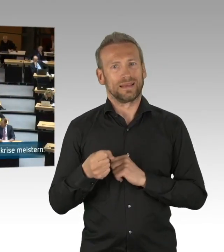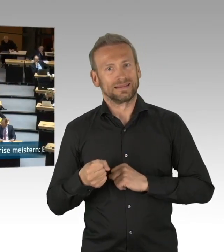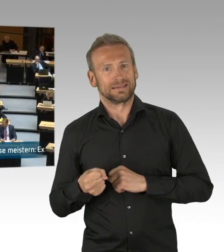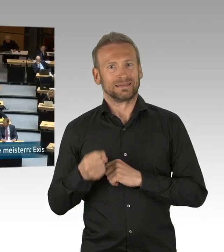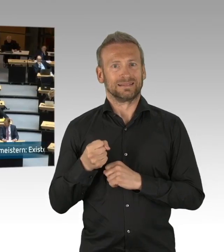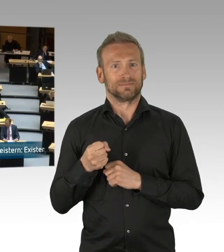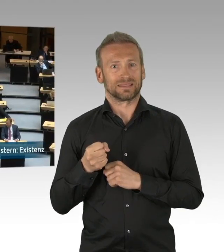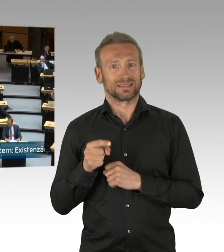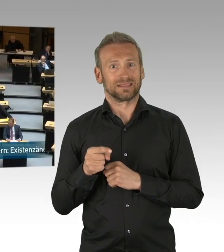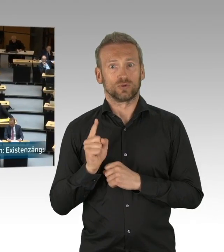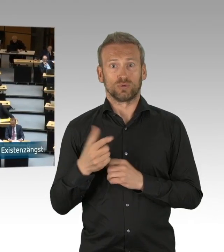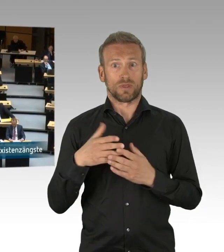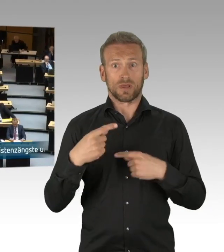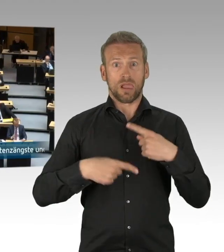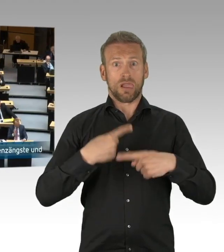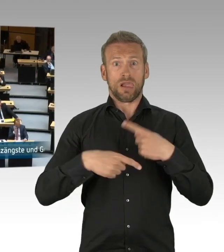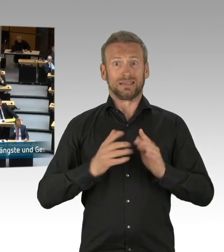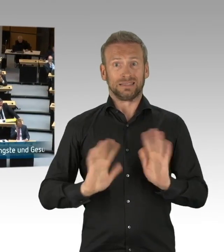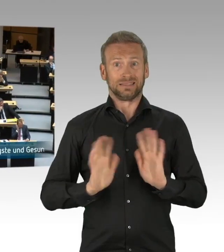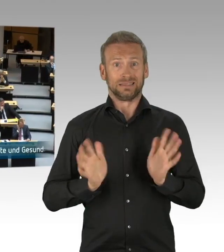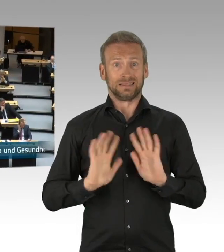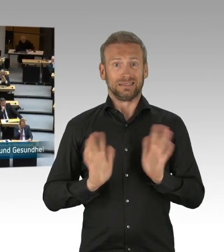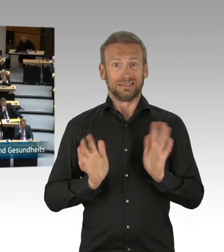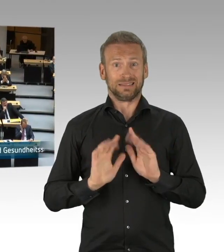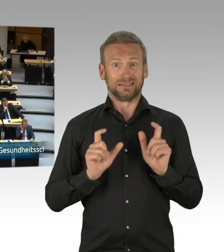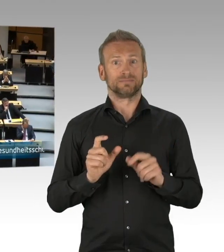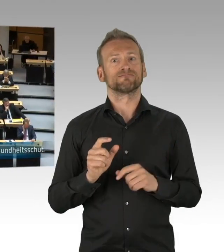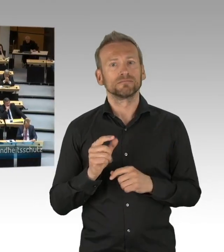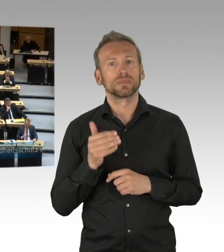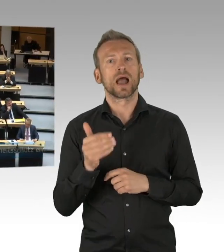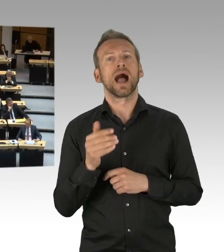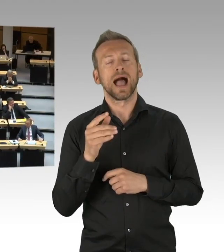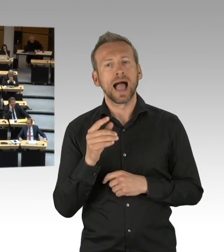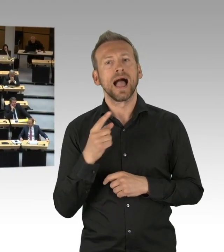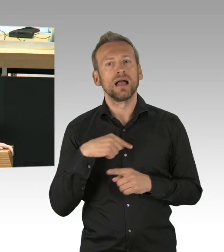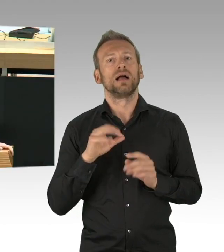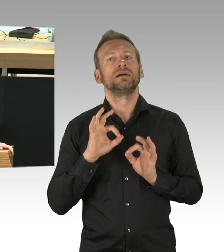sofort wieder zurückgenommen werden, wenn diese aus medizinischen oder gesundheitlichen Gründen nicht mehr notwendig sind und zweitens,